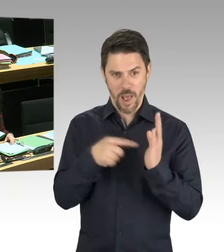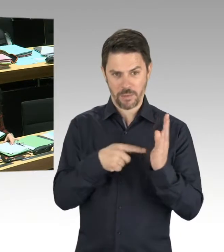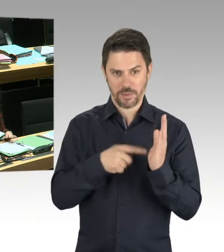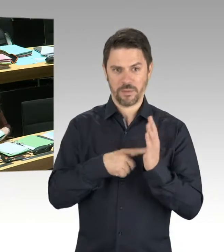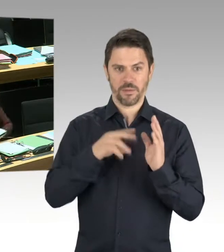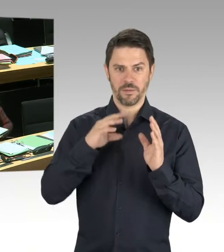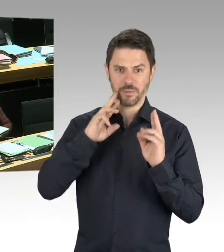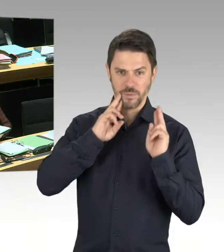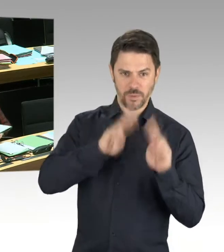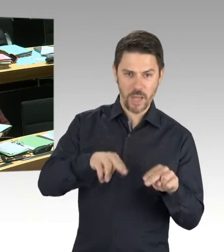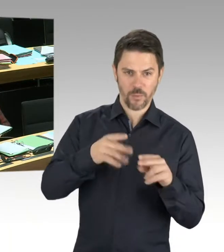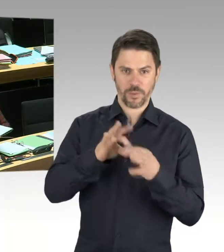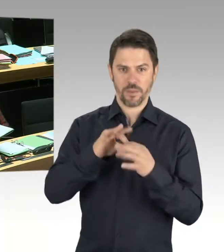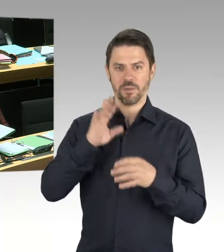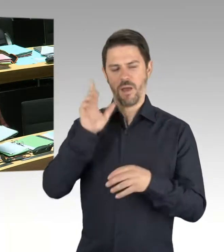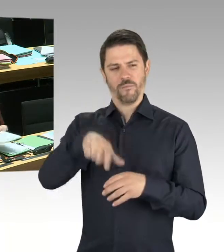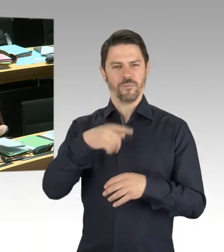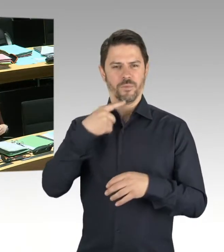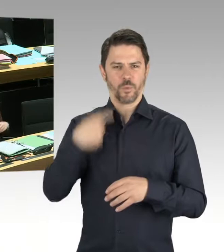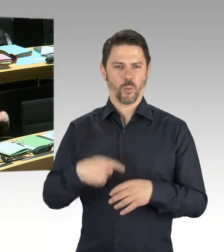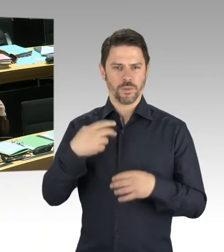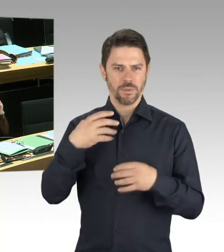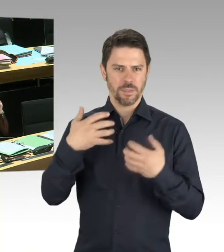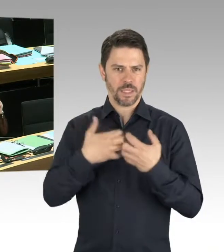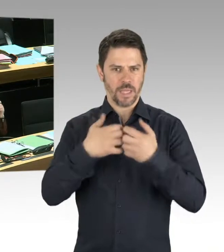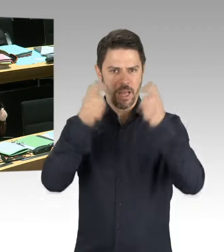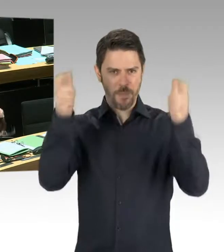dass wir ansteigenden Antisemitismus in der Stadt haben.